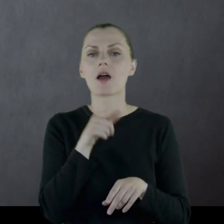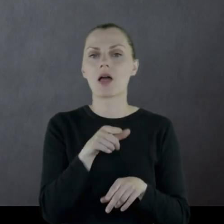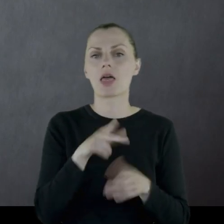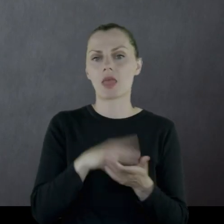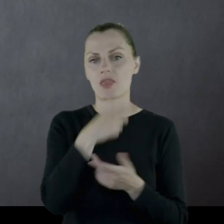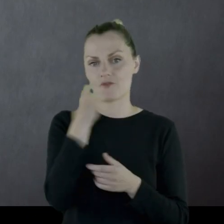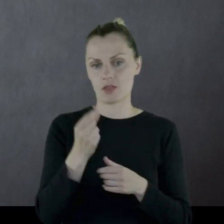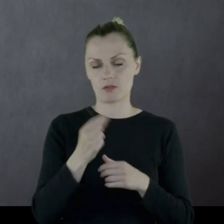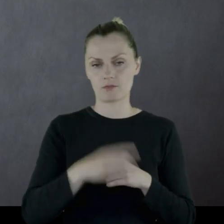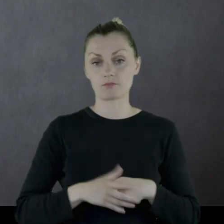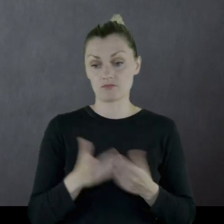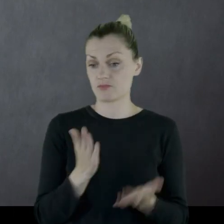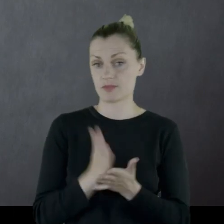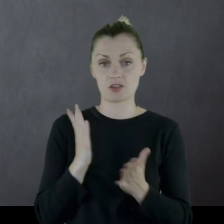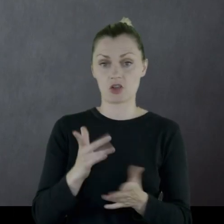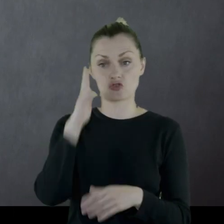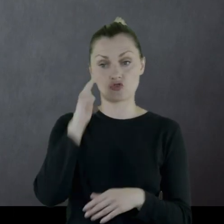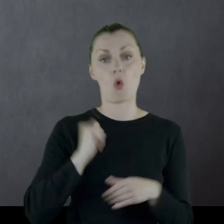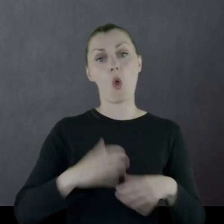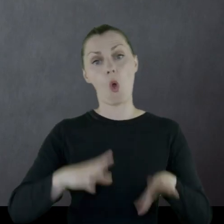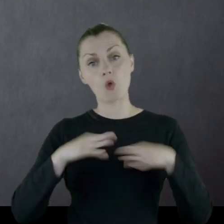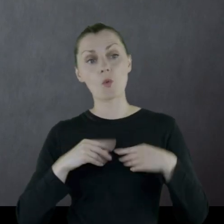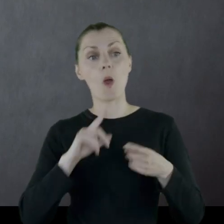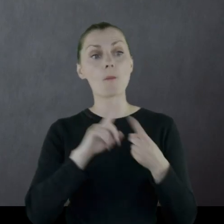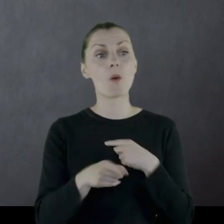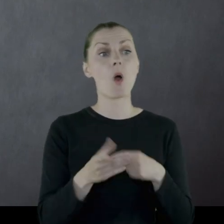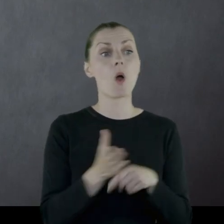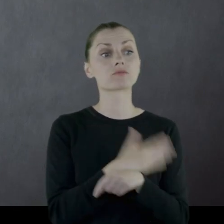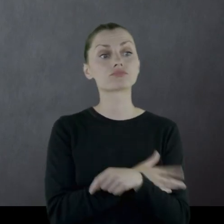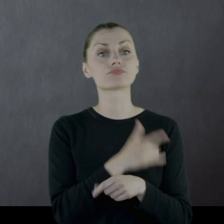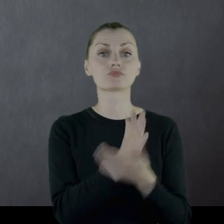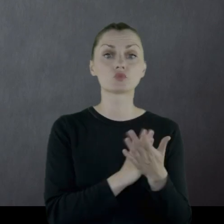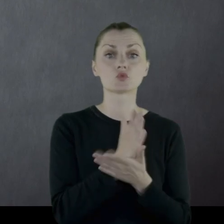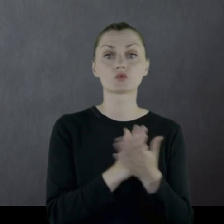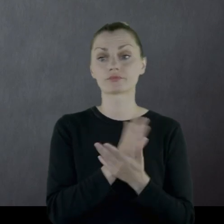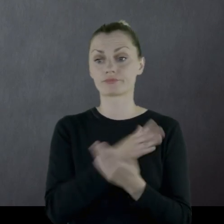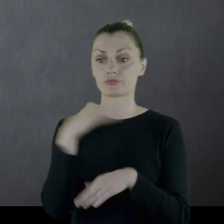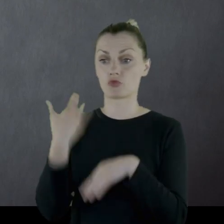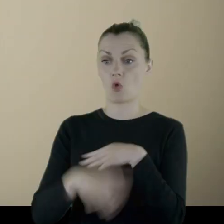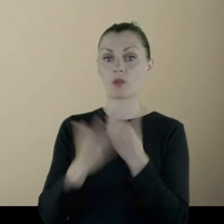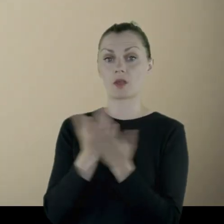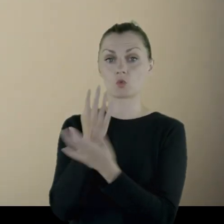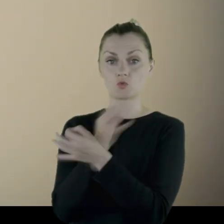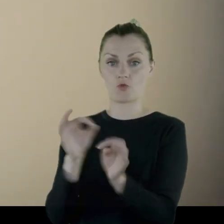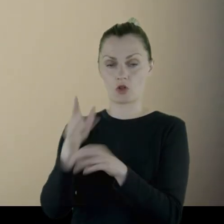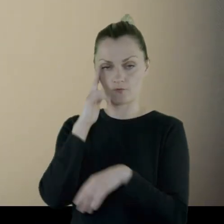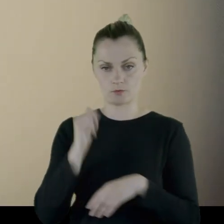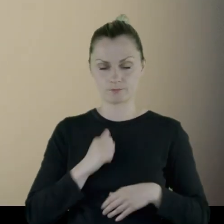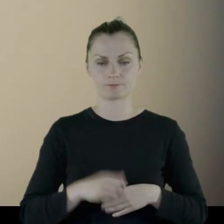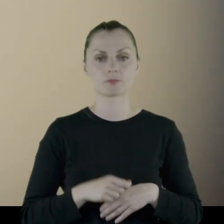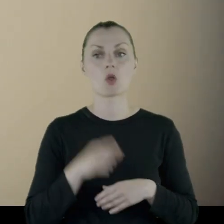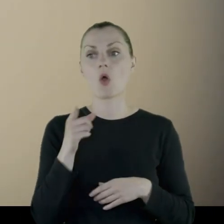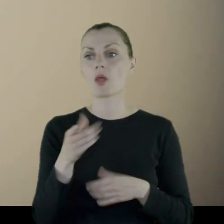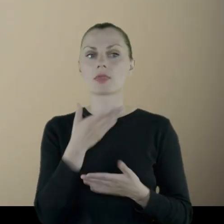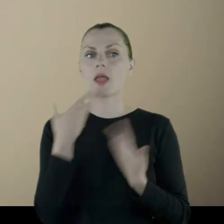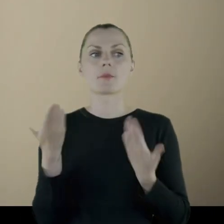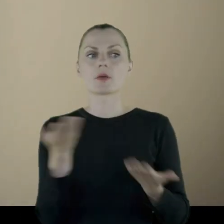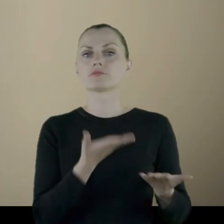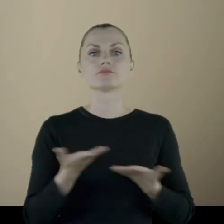Tyle żołnierz dostawał po wypuszczeniu z wojska. W tym momencie on już nie ma dokąd wrócić.